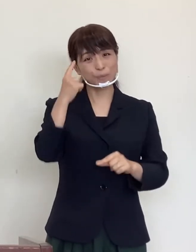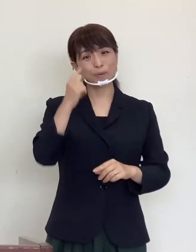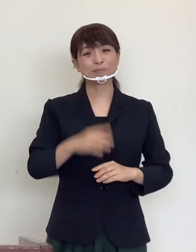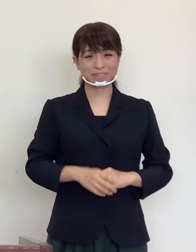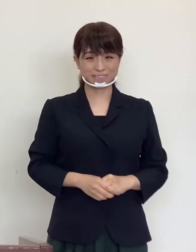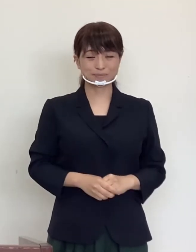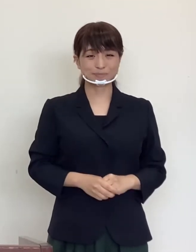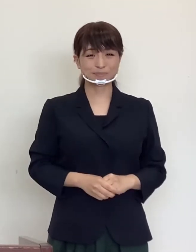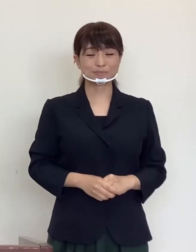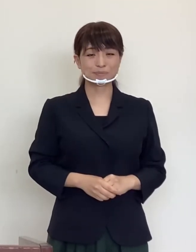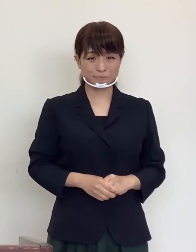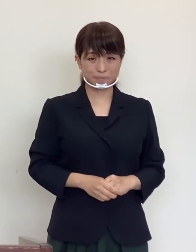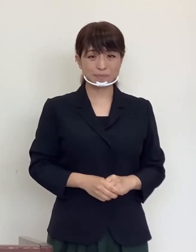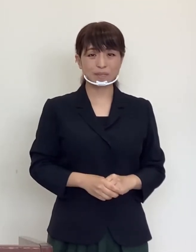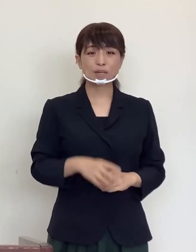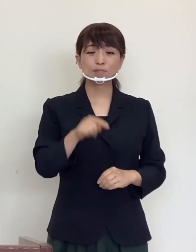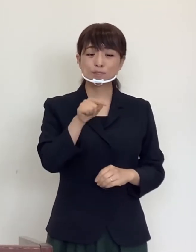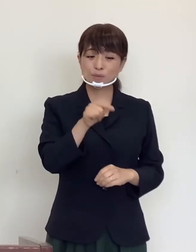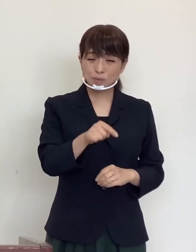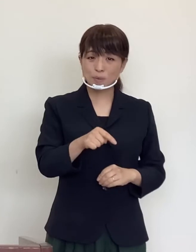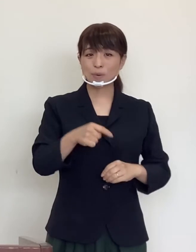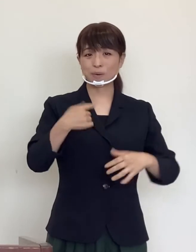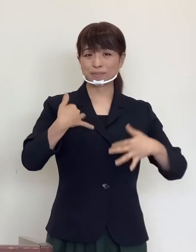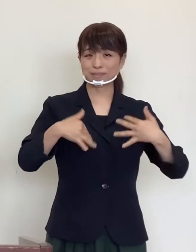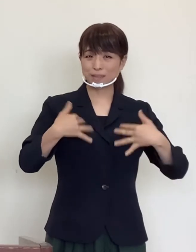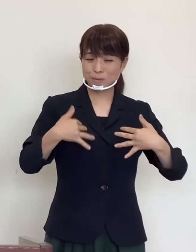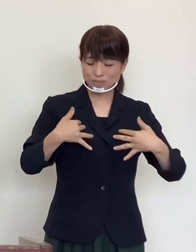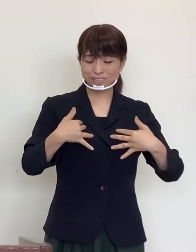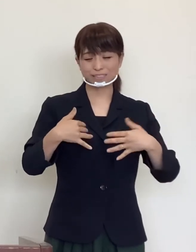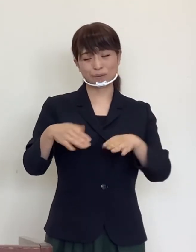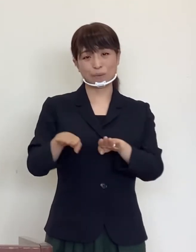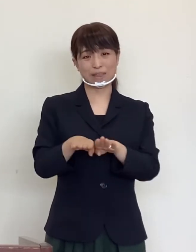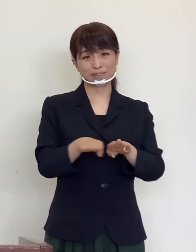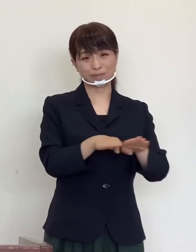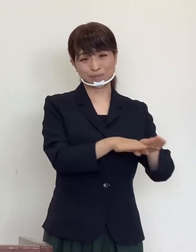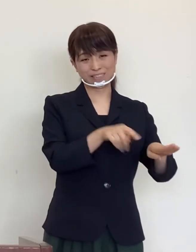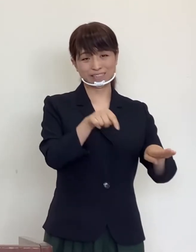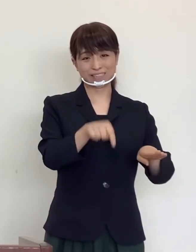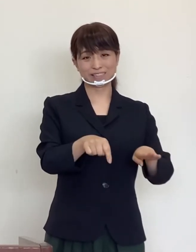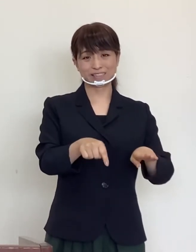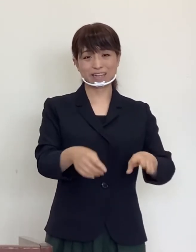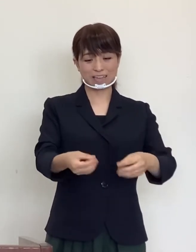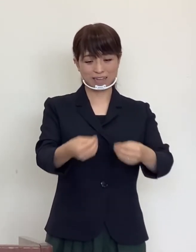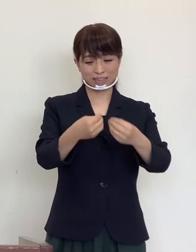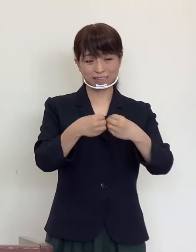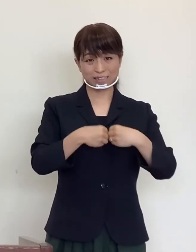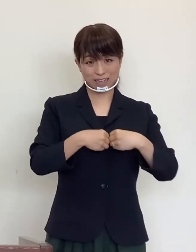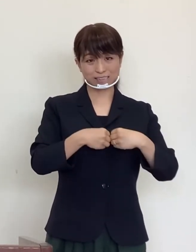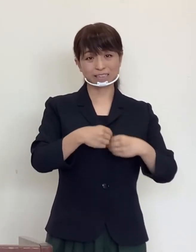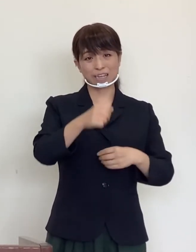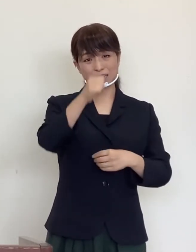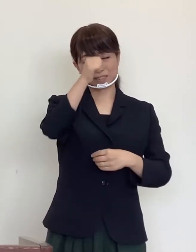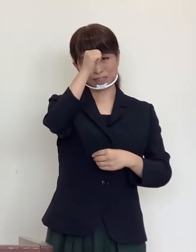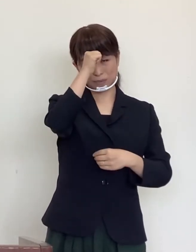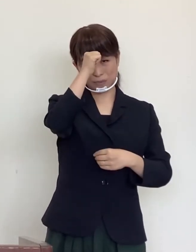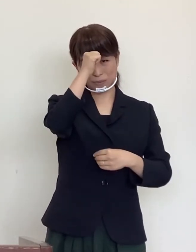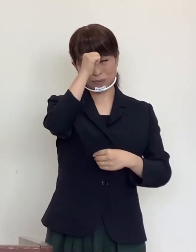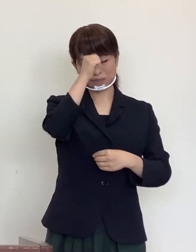その楽しいお休みが感染症に罹患する